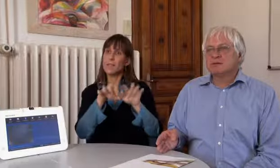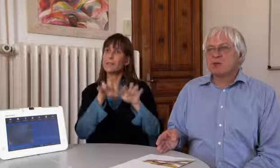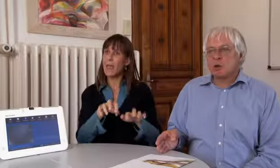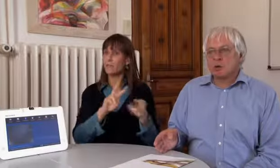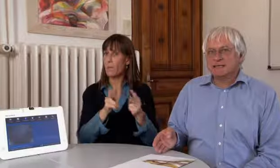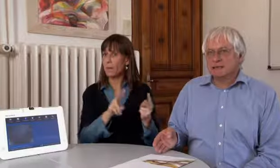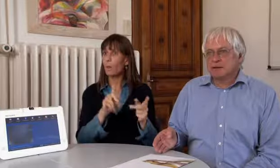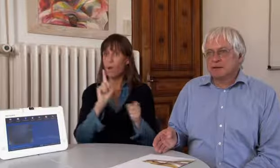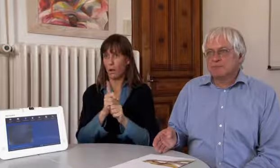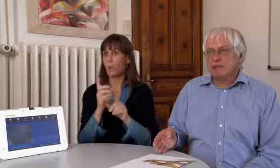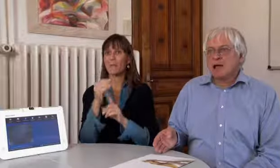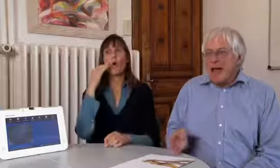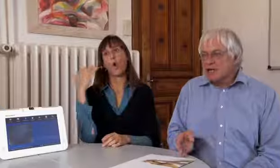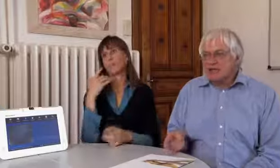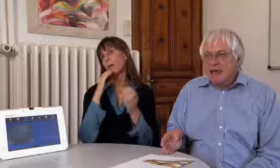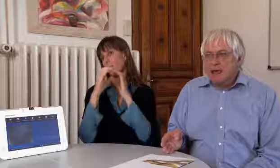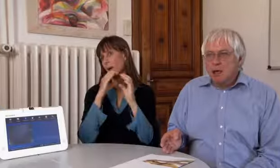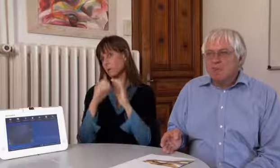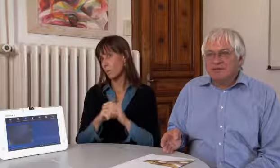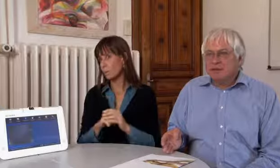als mit der Textvermittlung, mit Hörenden kommunizieren.